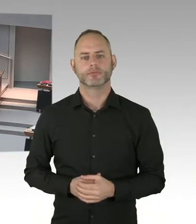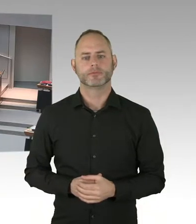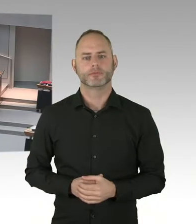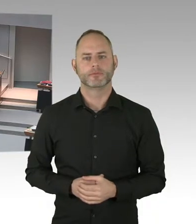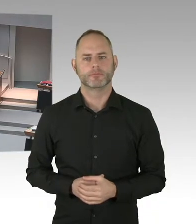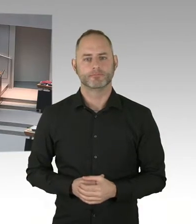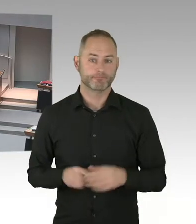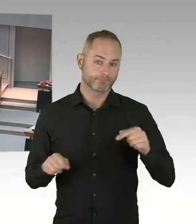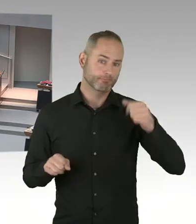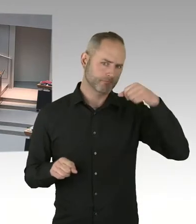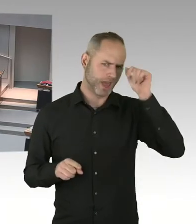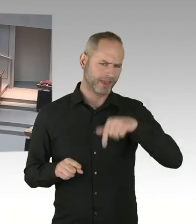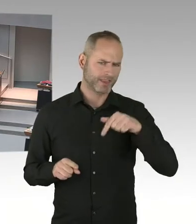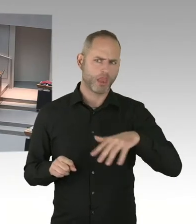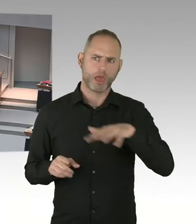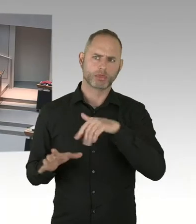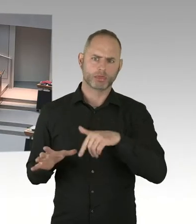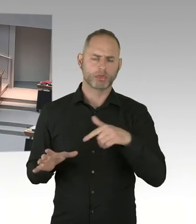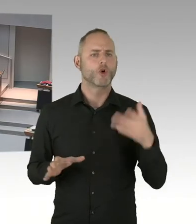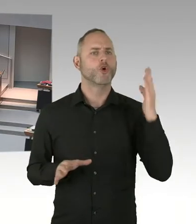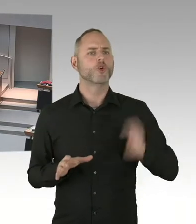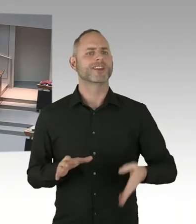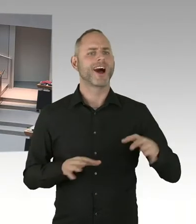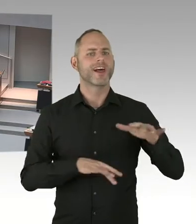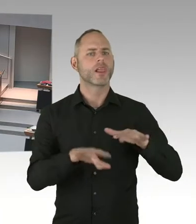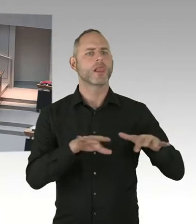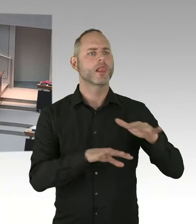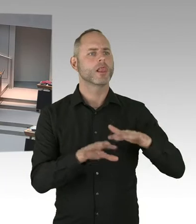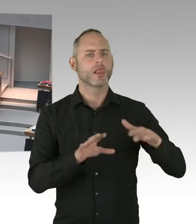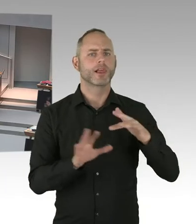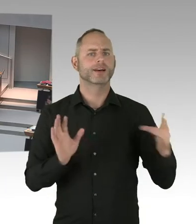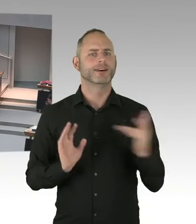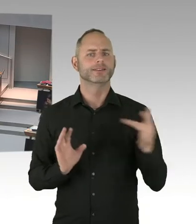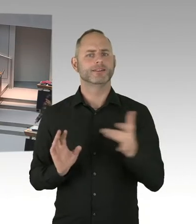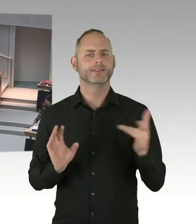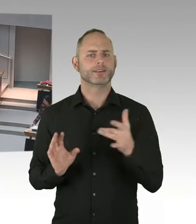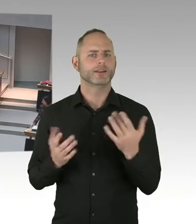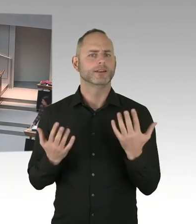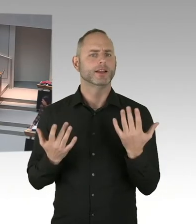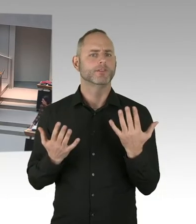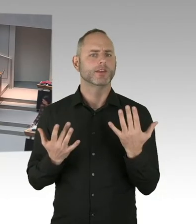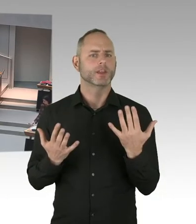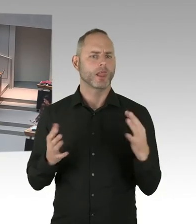(Präsidium) Für den Senat antwortet Frau Senatorin Scheeres. Bitte schön. (Sprecherwechsel) Sehr geehrte Abgeordnete, sehr geehrte Frau Jarasch,